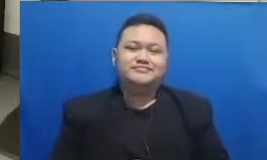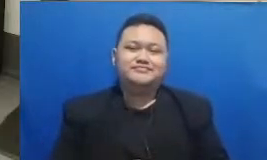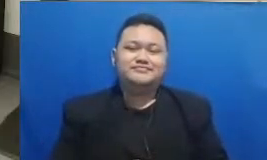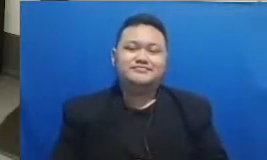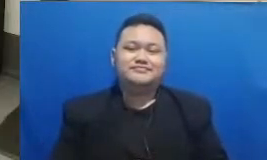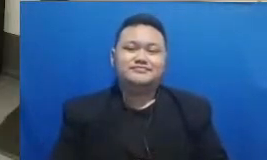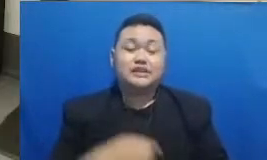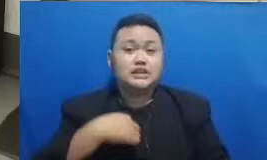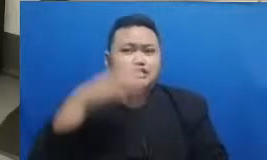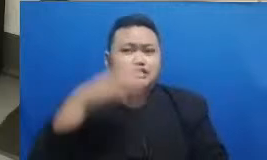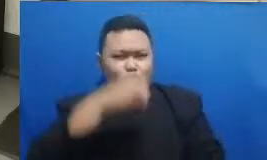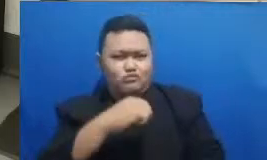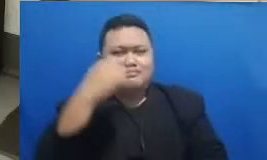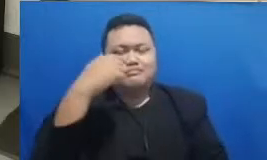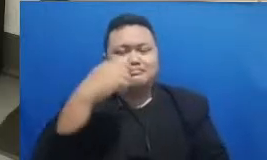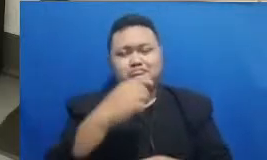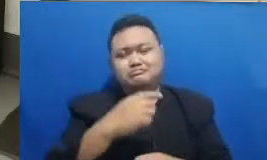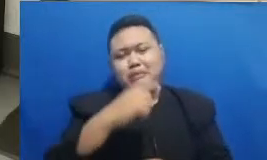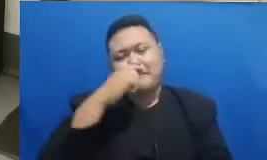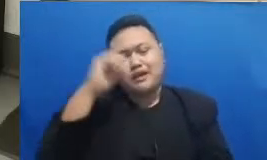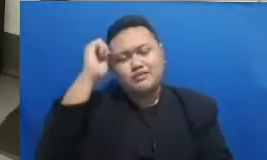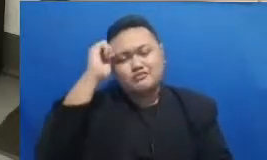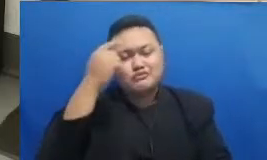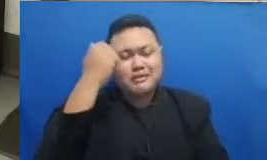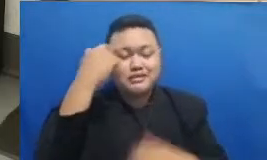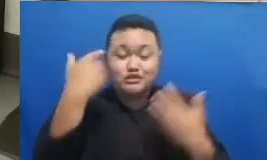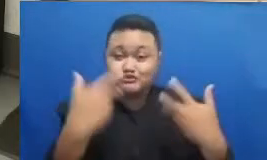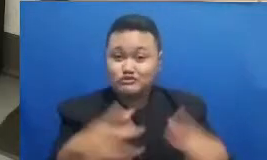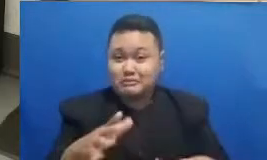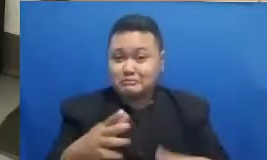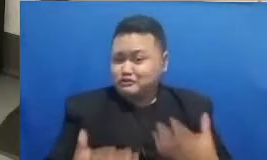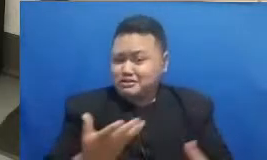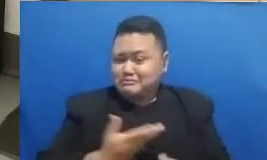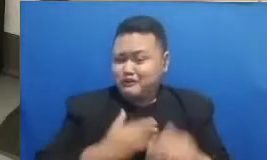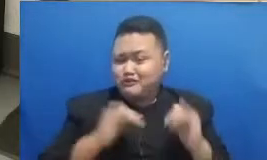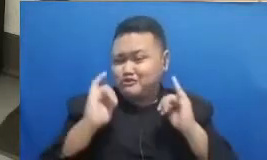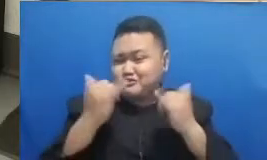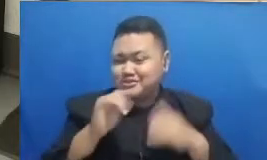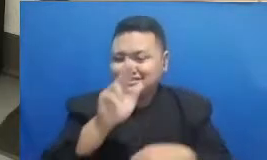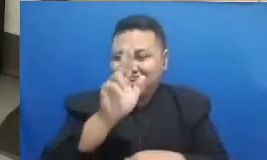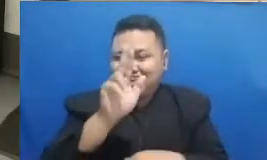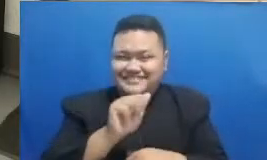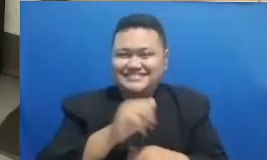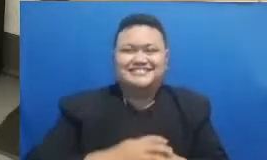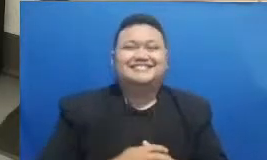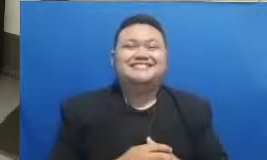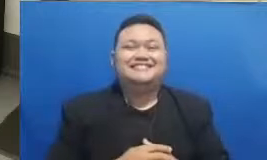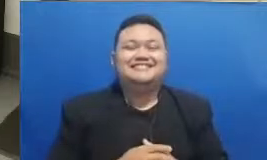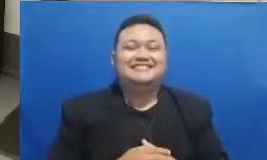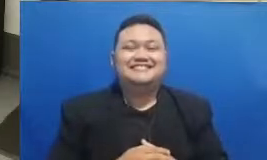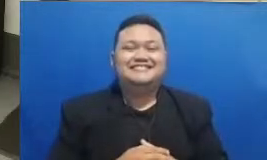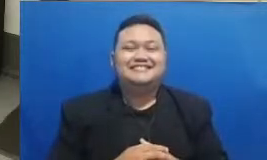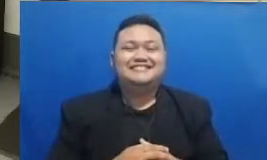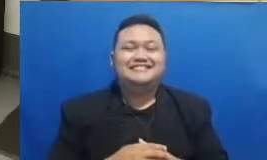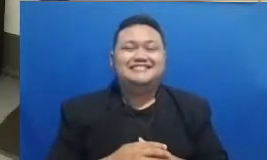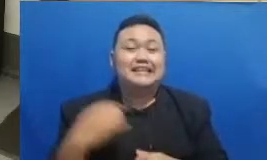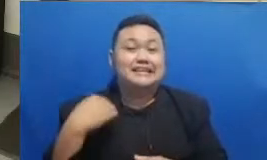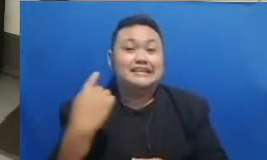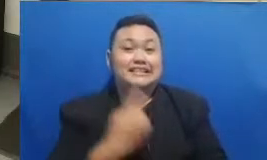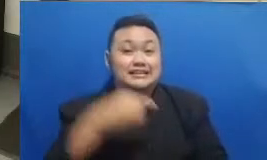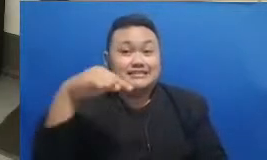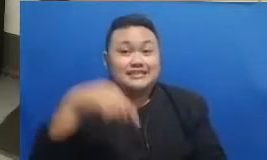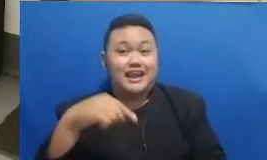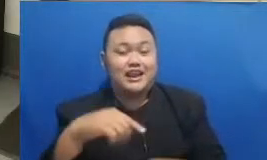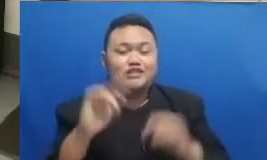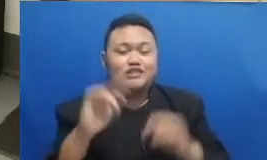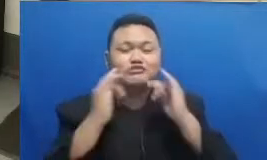belajar sepertinya juga ingin kuis lagi baik oke kita kita akan akui slagi Bapak Ibu sekarang ya